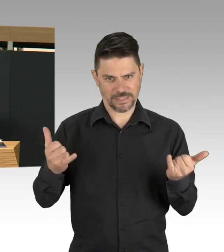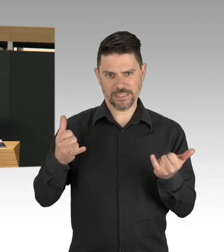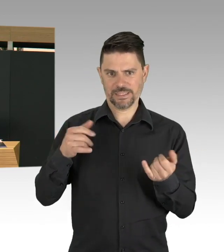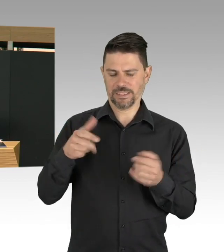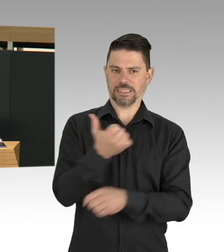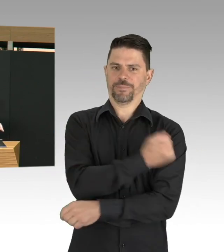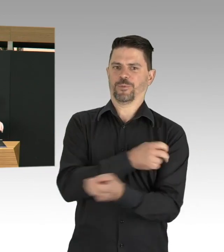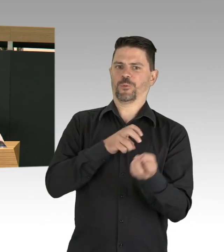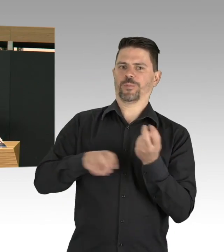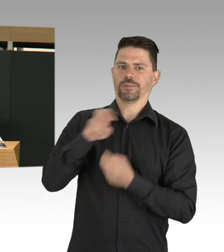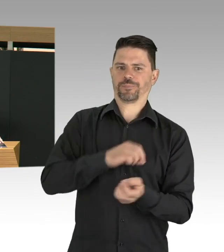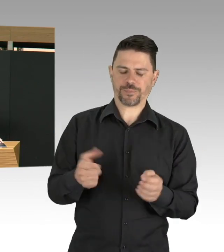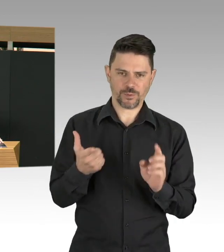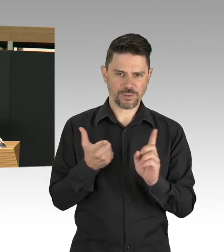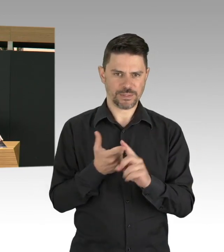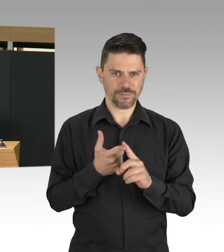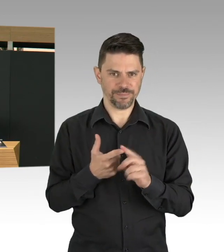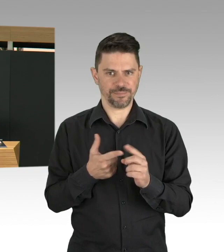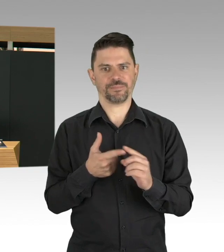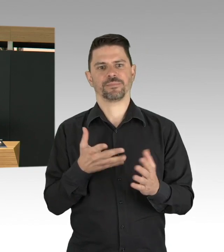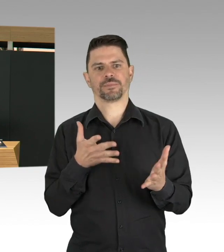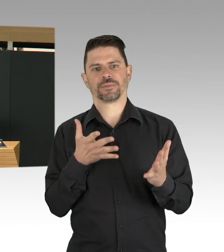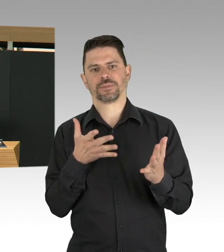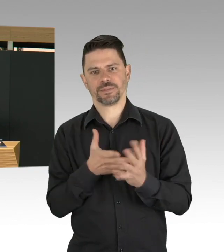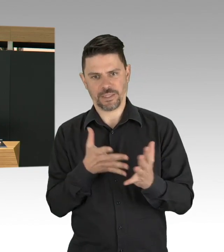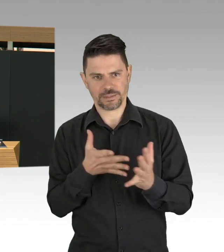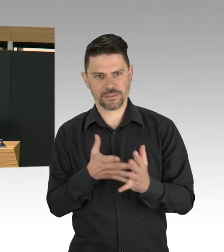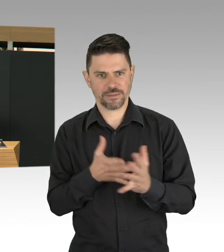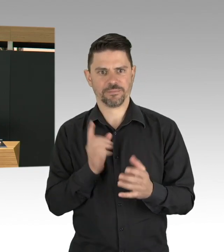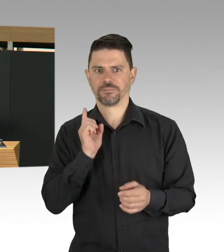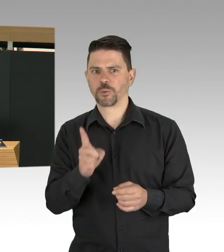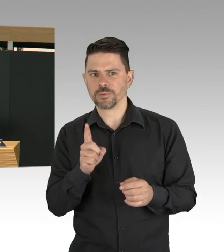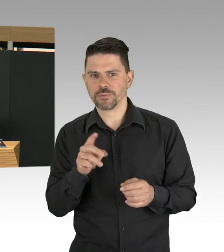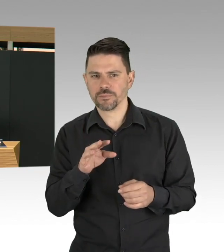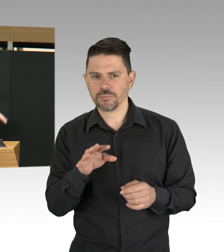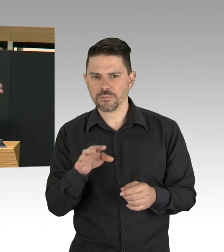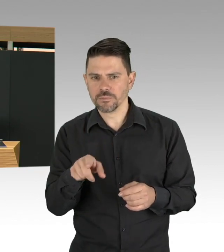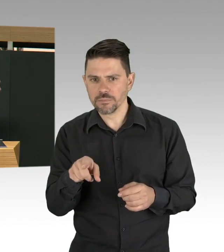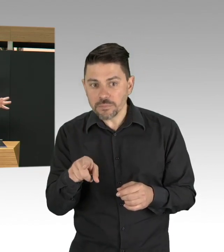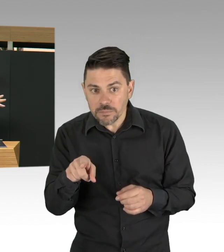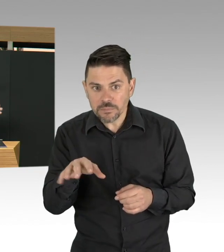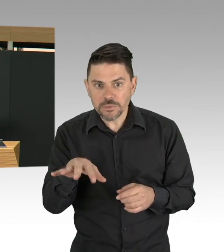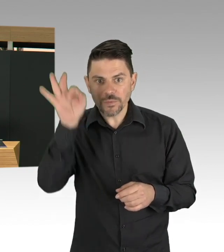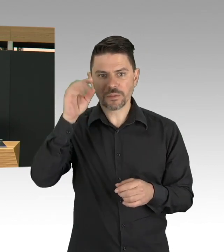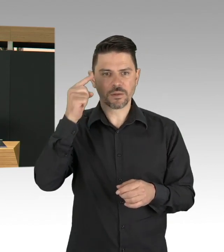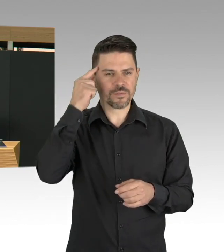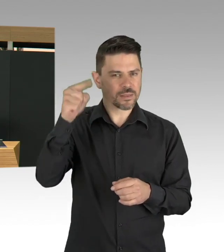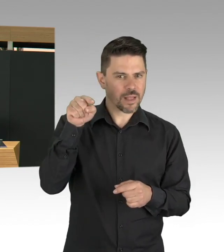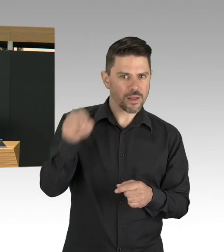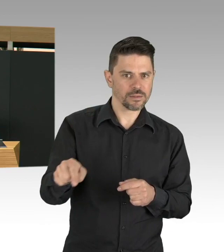beispielsweise in Kitas, in Schulen, aber auch in Pflegeeinrichtungen, in Justizvollzugsanstalten, und, und, und,